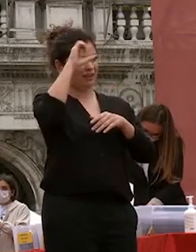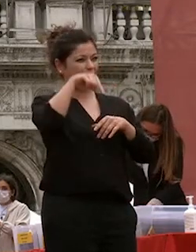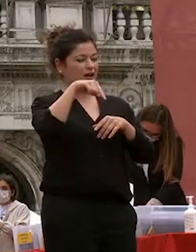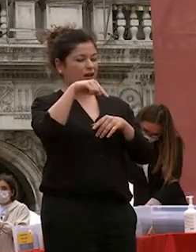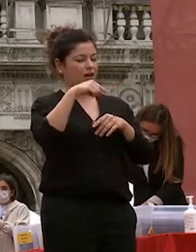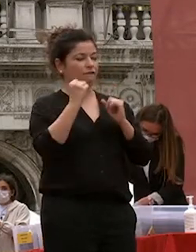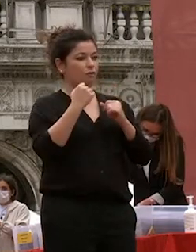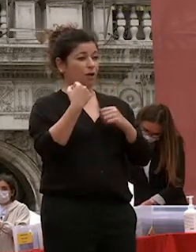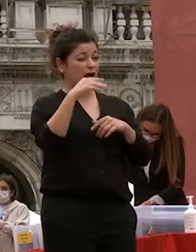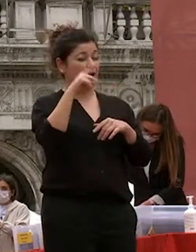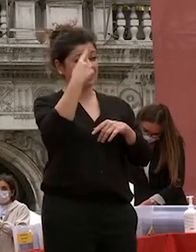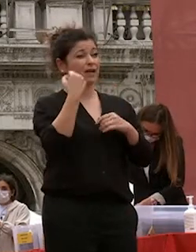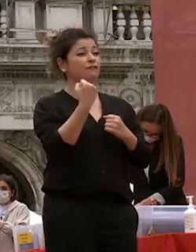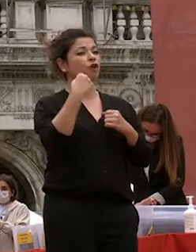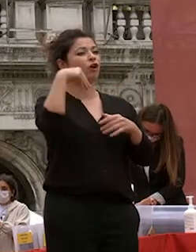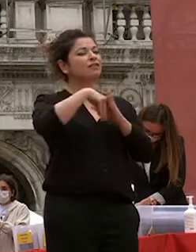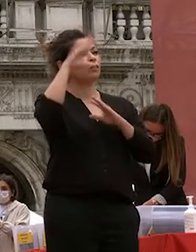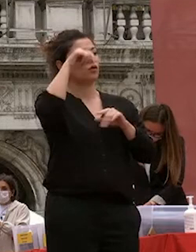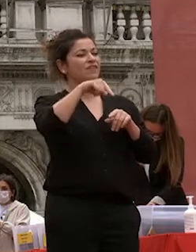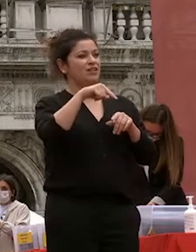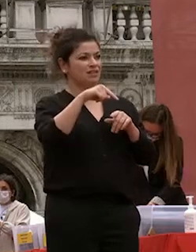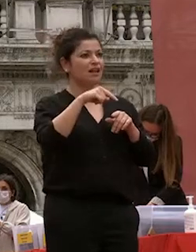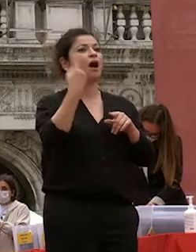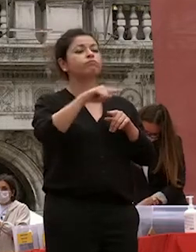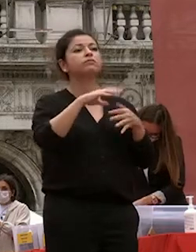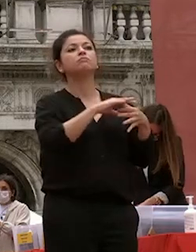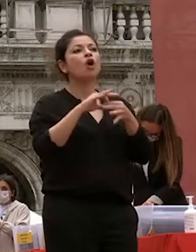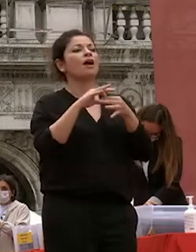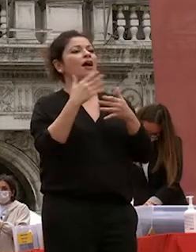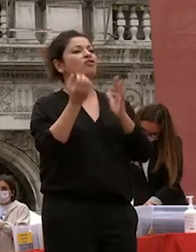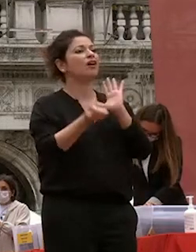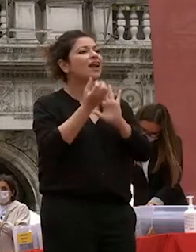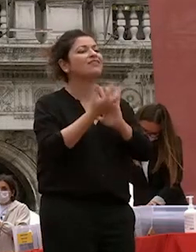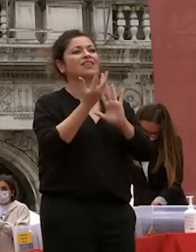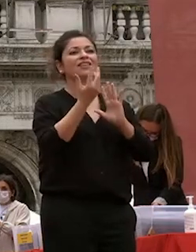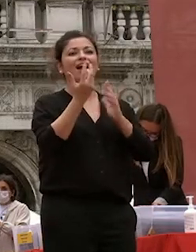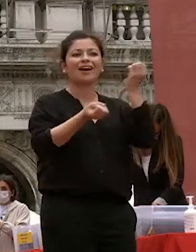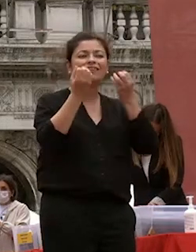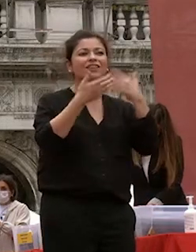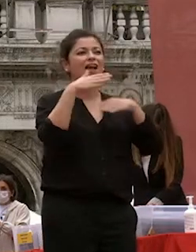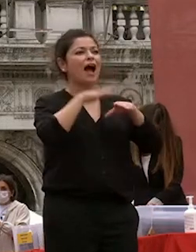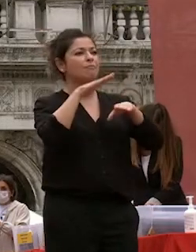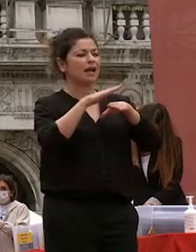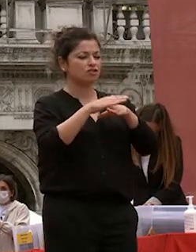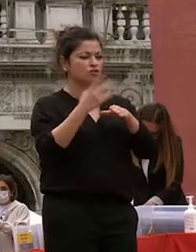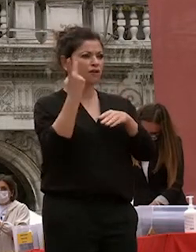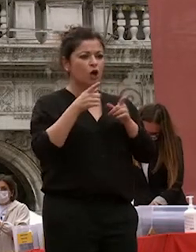curiosità creatività applicazione due anime diverse ma comunicanti entrambe